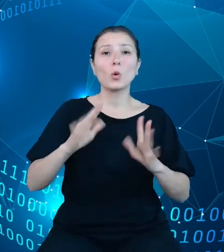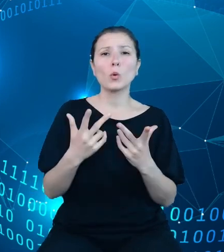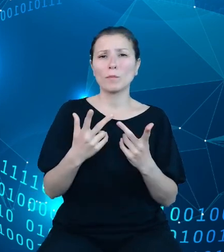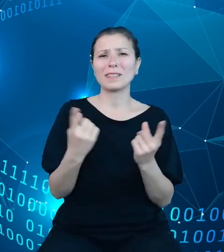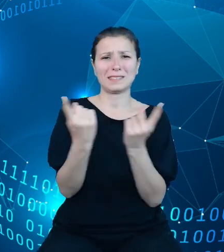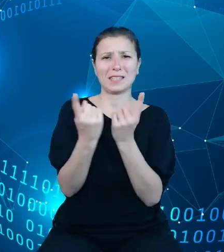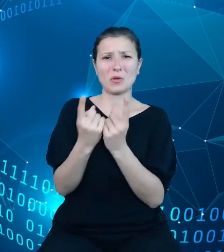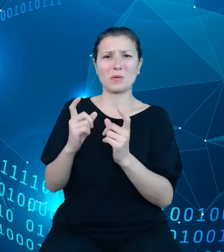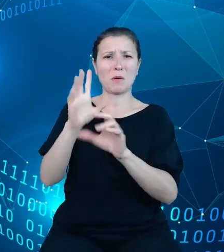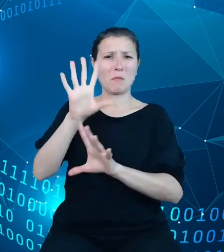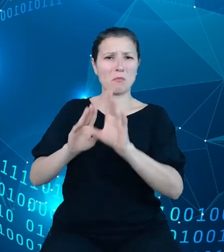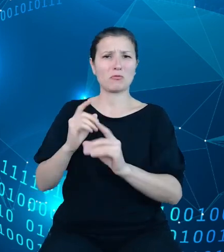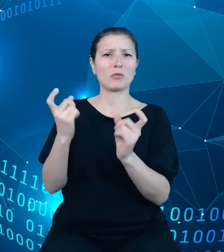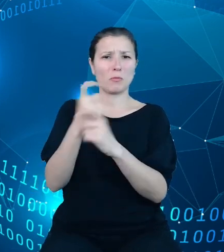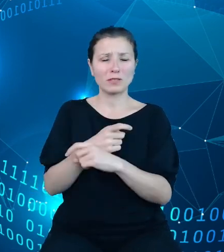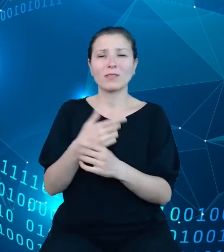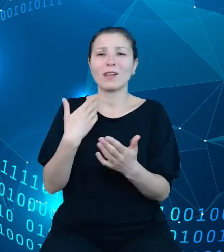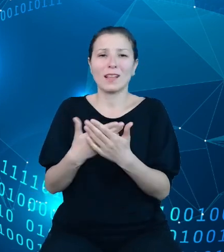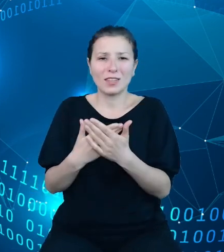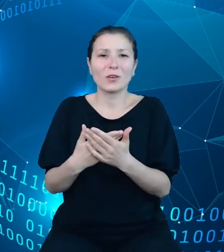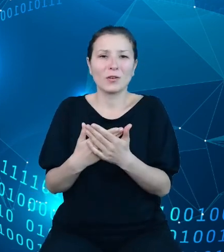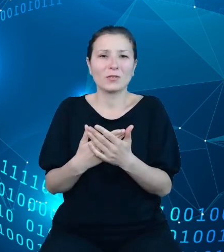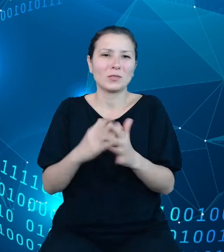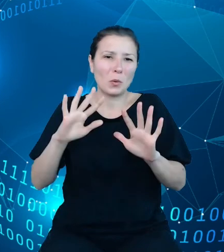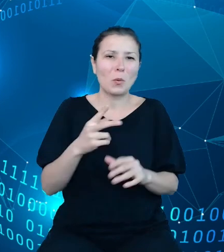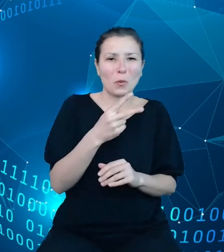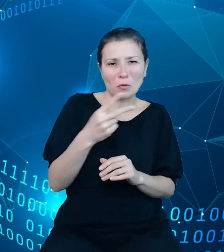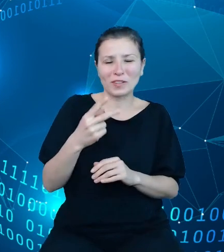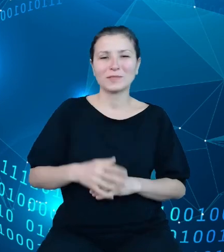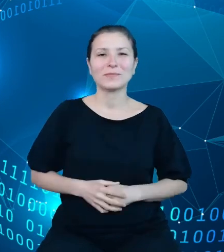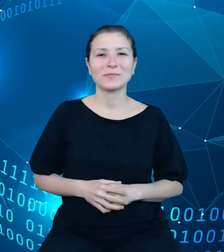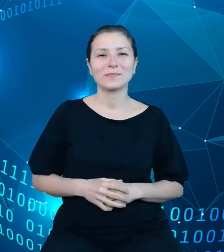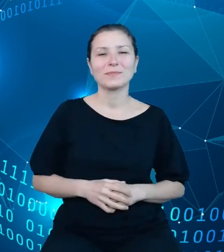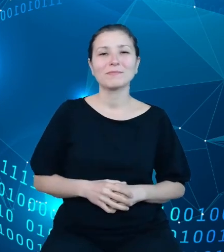stąd też ten znak równości. System ten posiada około 50 tysięcy